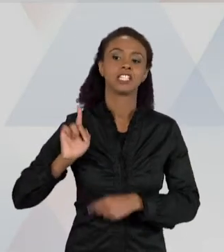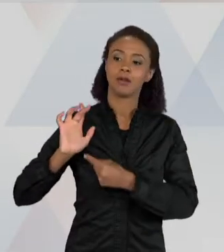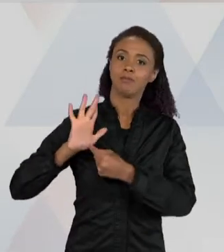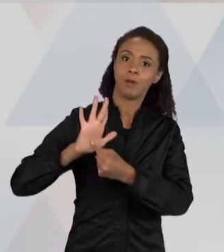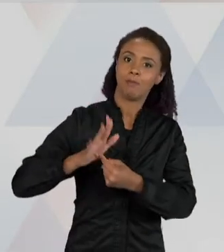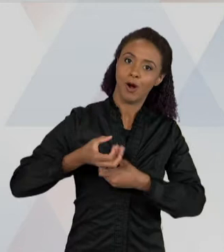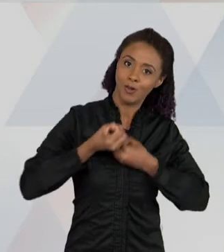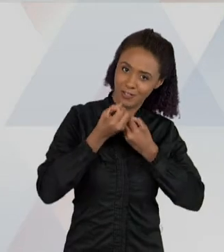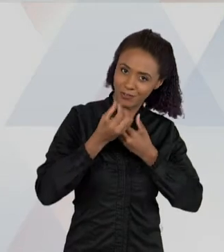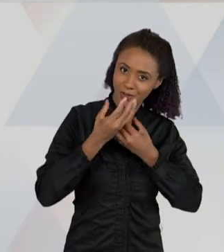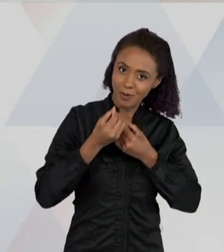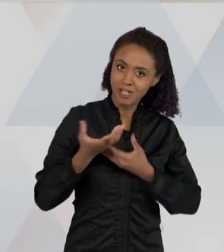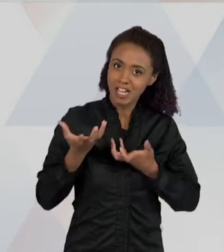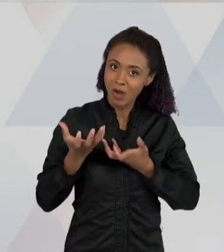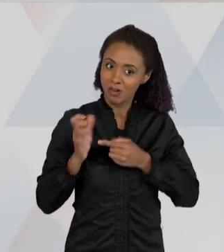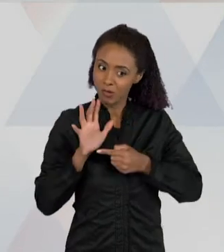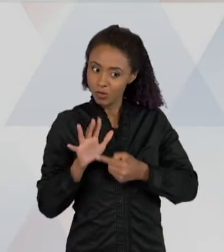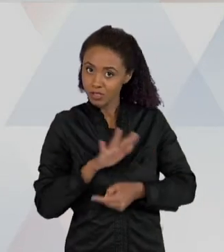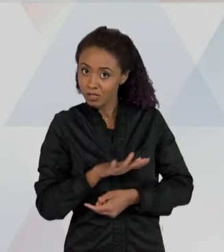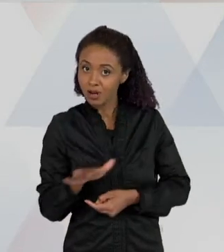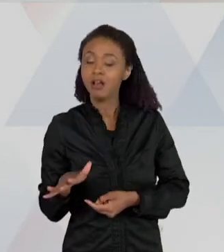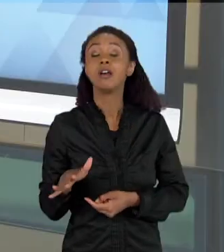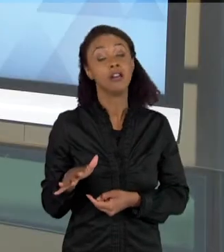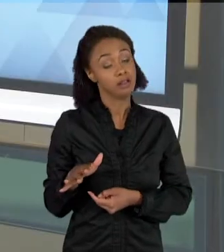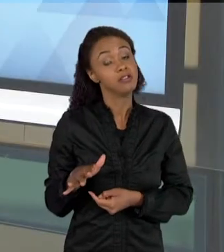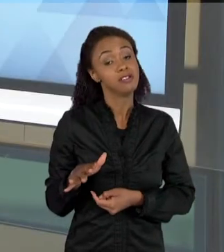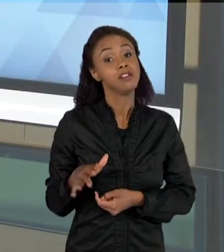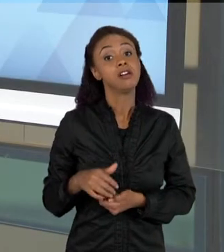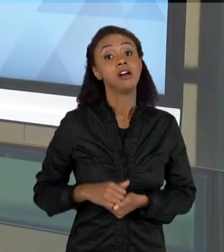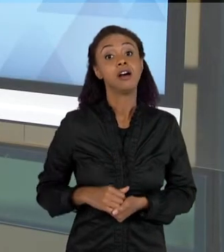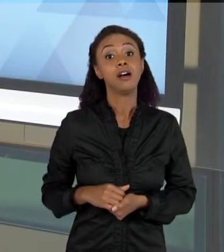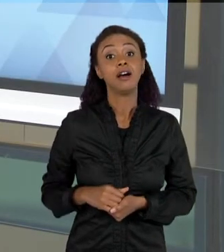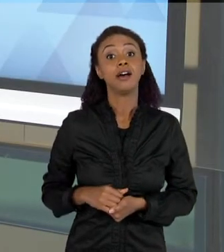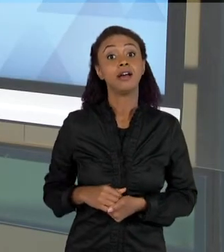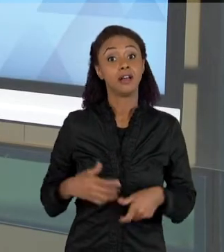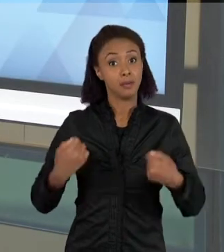QUER APRESENTAR DADOS NA CIÊNCIA, E QUE ELAS DEVEM IR PARA A SALA DE AULA COMO